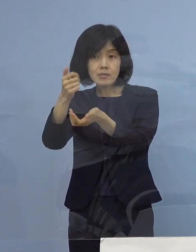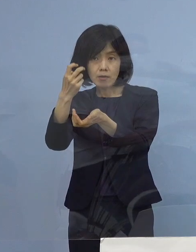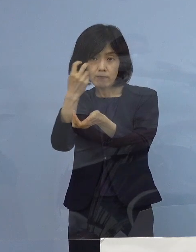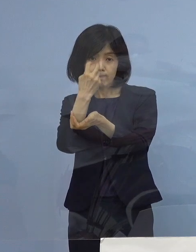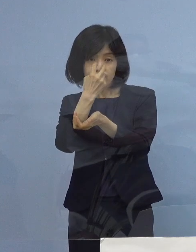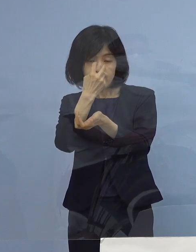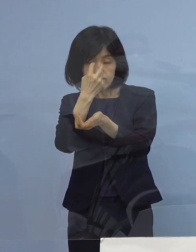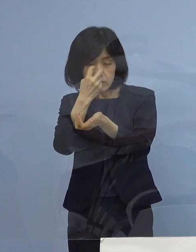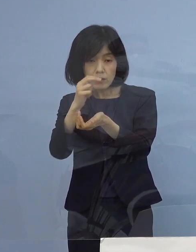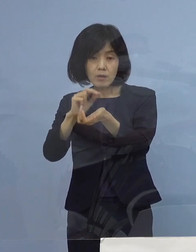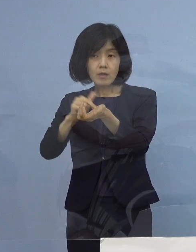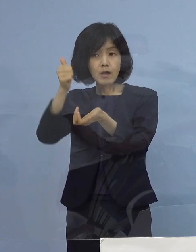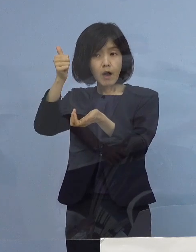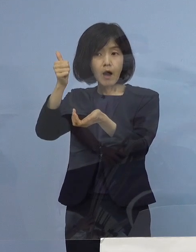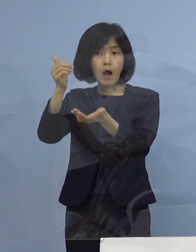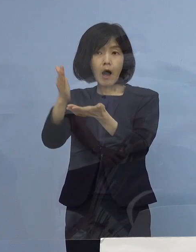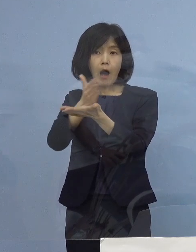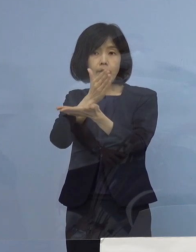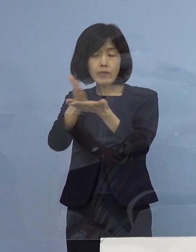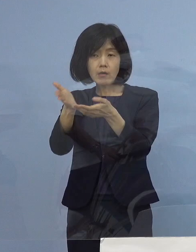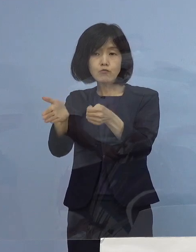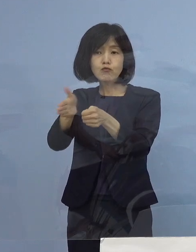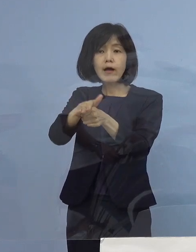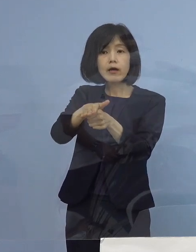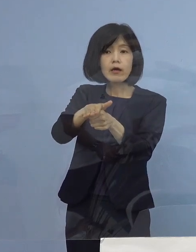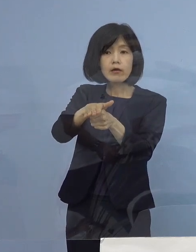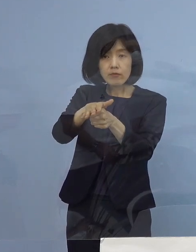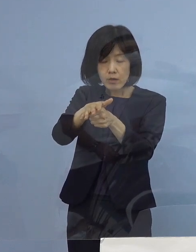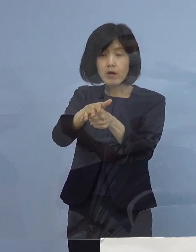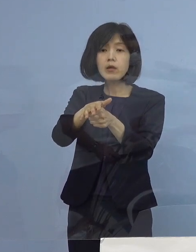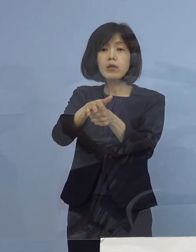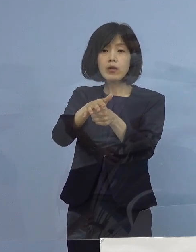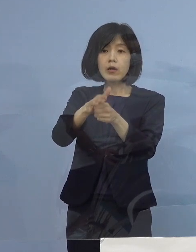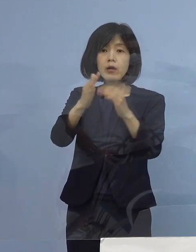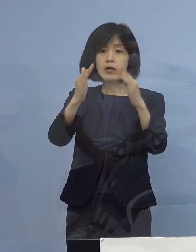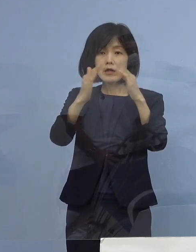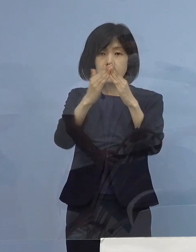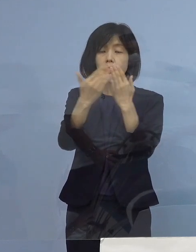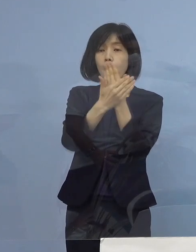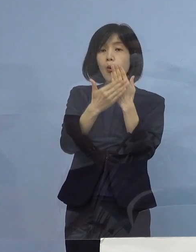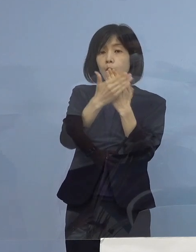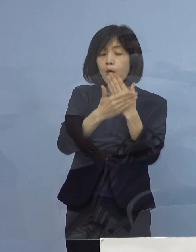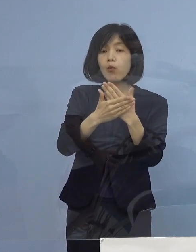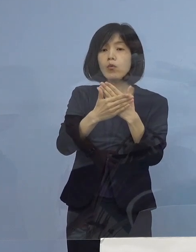ドクターの判断これに加えて そして自宅療養という形になっています